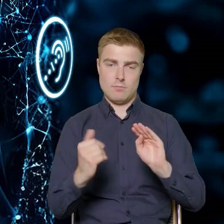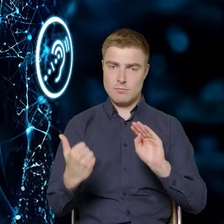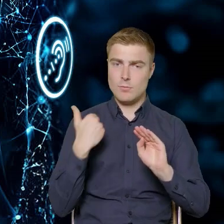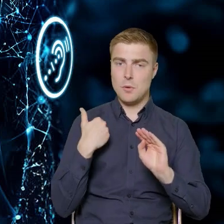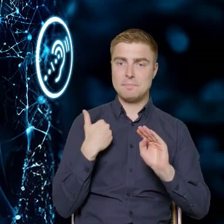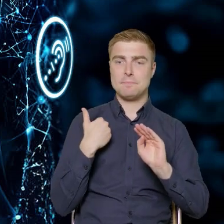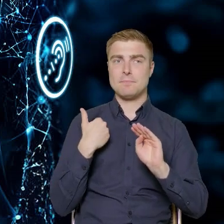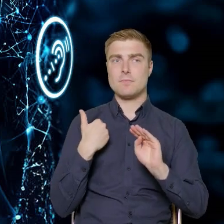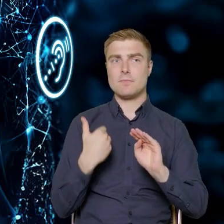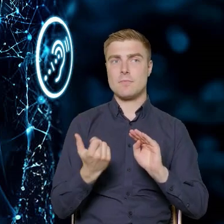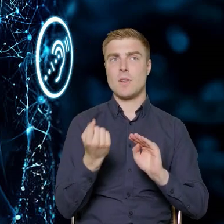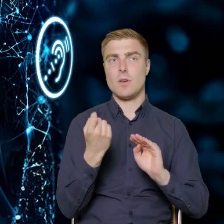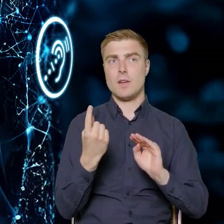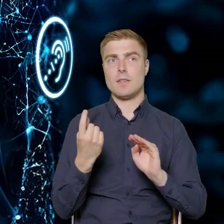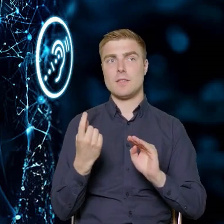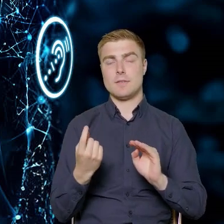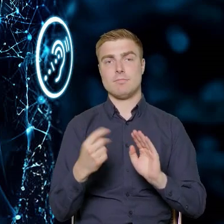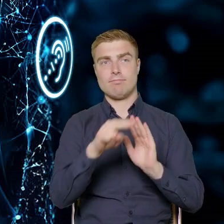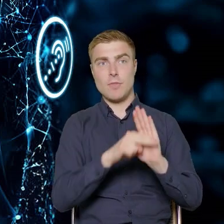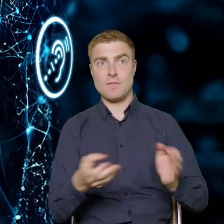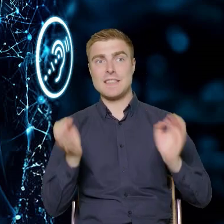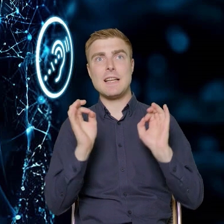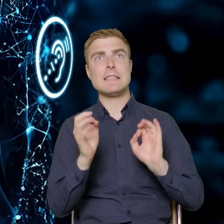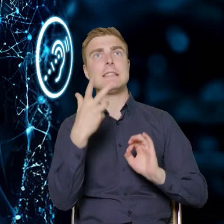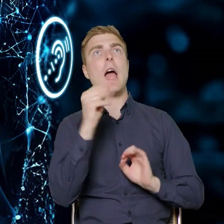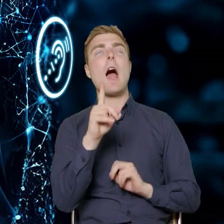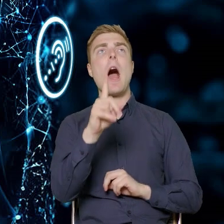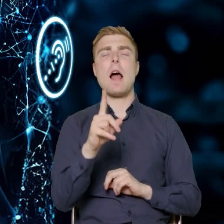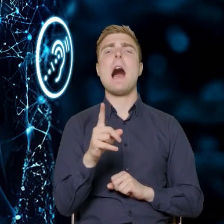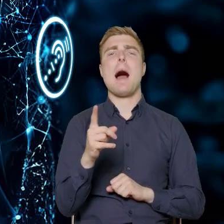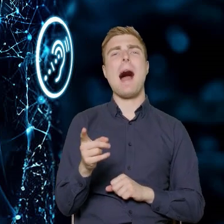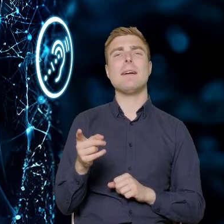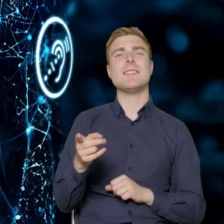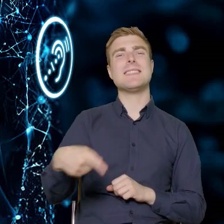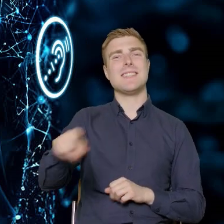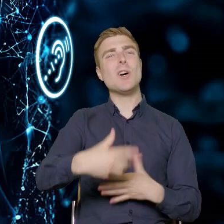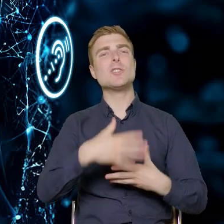może nie sformalizowany, bo beneficjenci będą mieli pewną możliwość ingerencji,